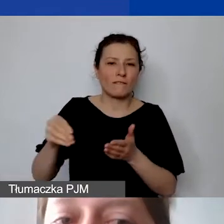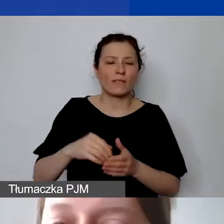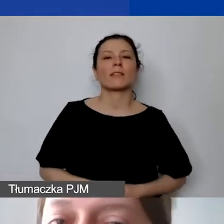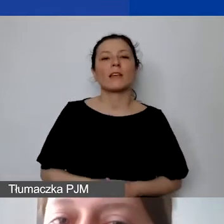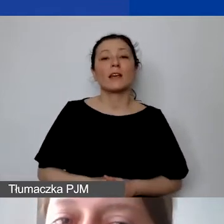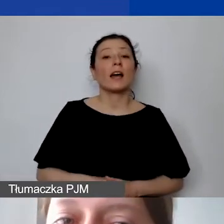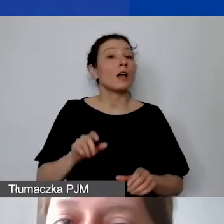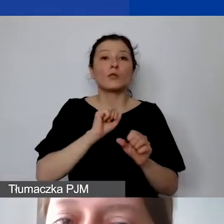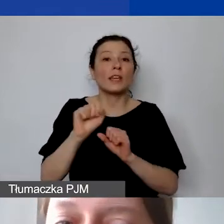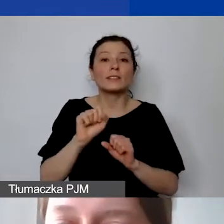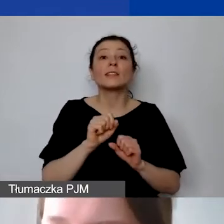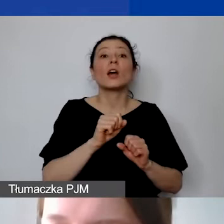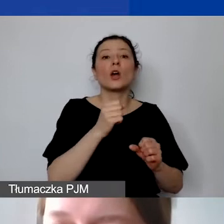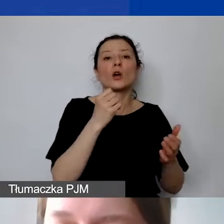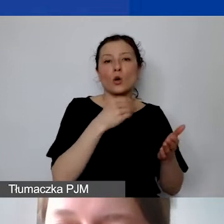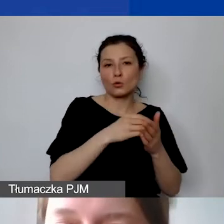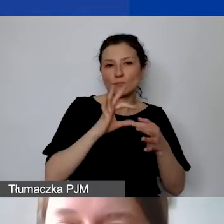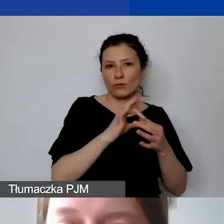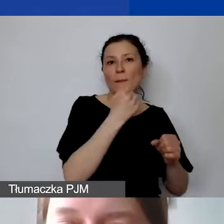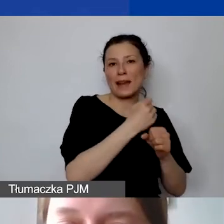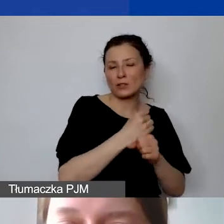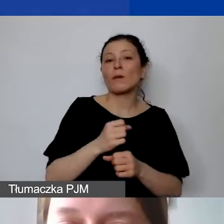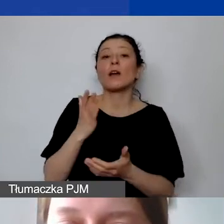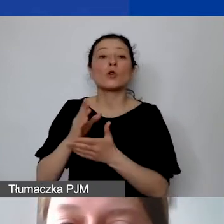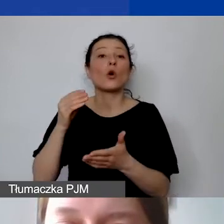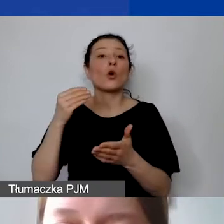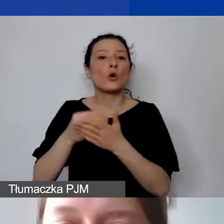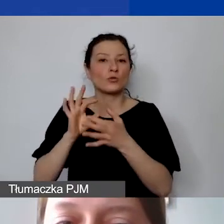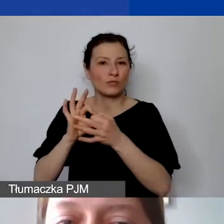Takie koszty oczywiście należy udokumentować,